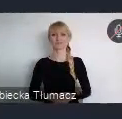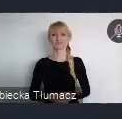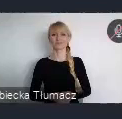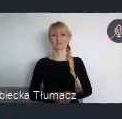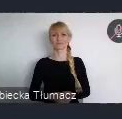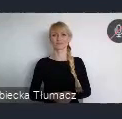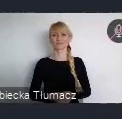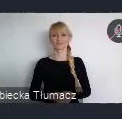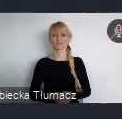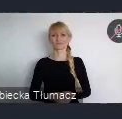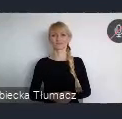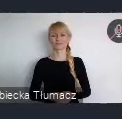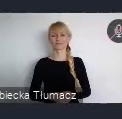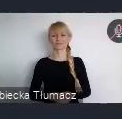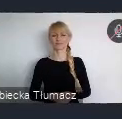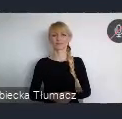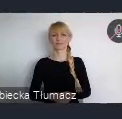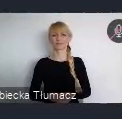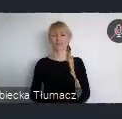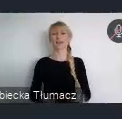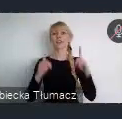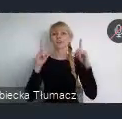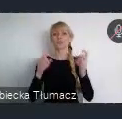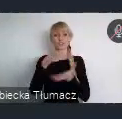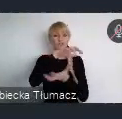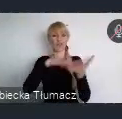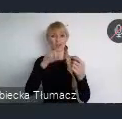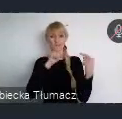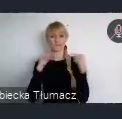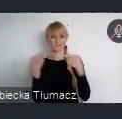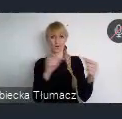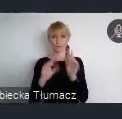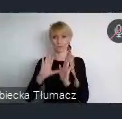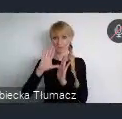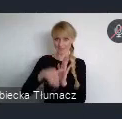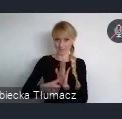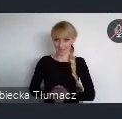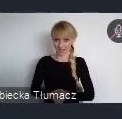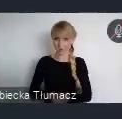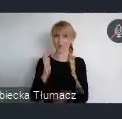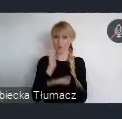Rozpoczęcie Światowego Forum Miejskiego, szanowni państwo zbliża się wielkimi krokami.